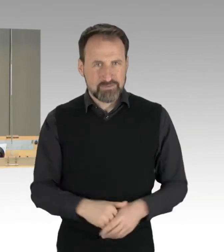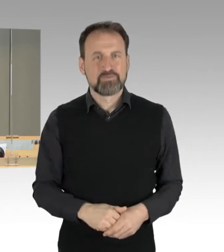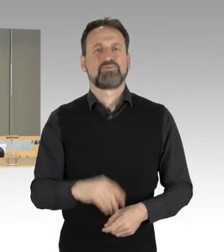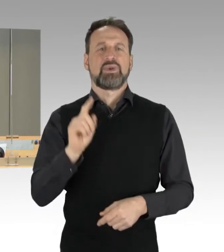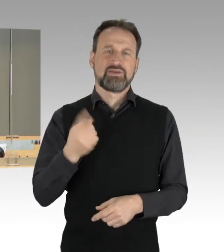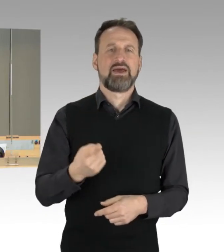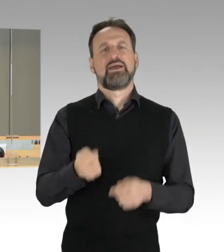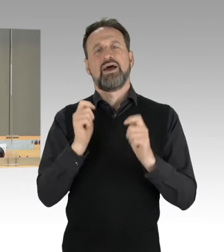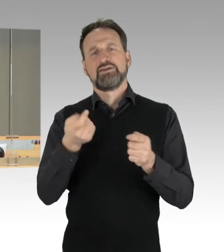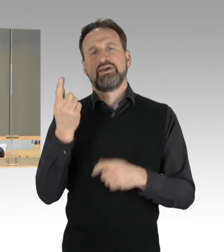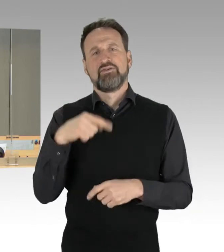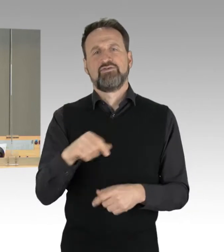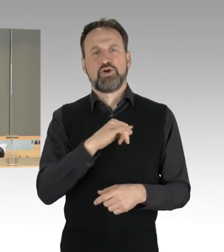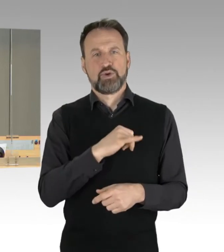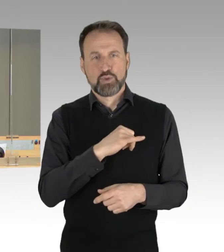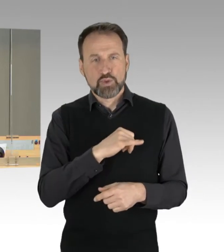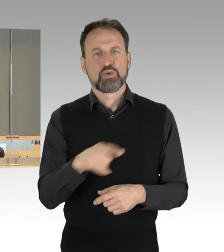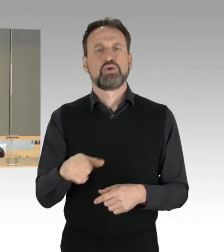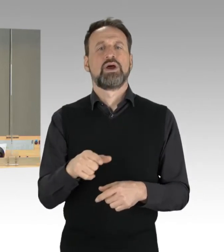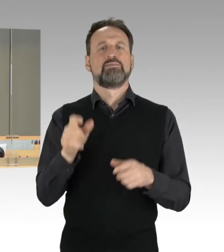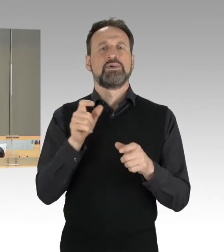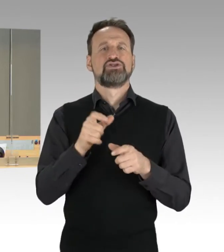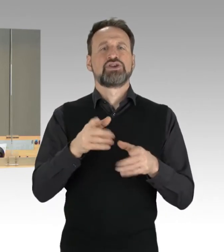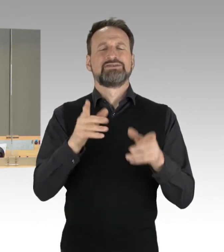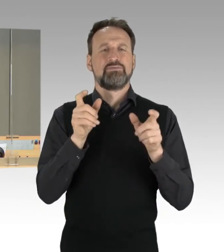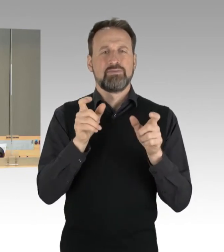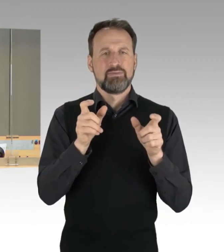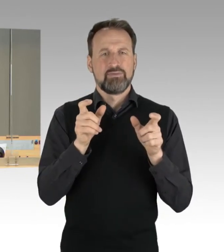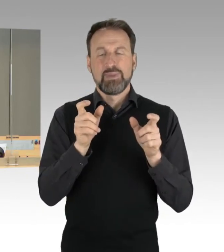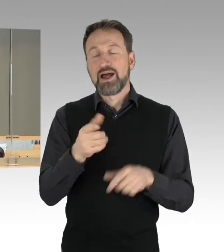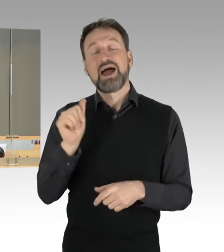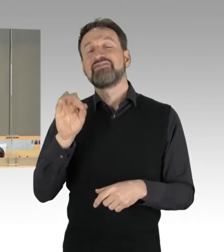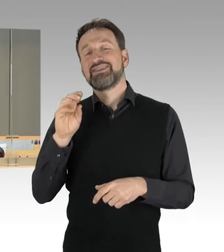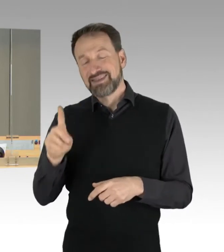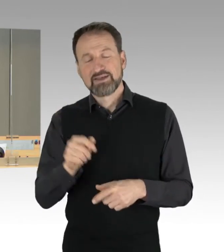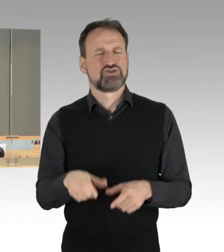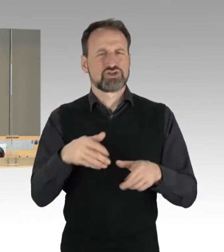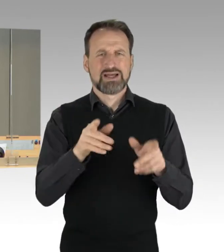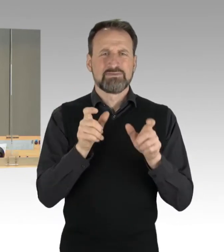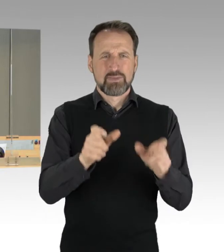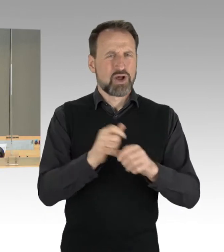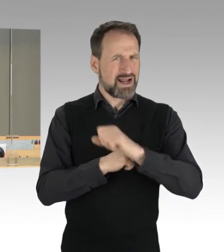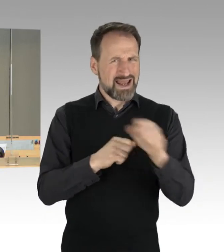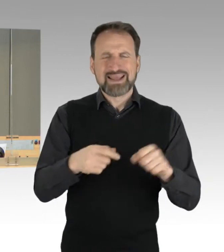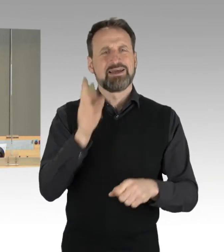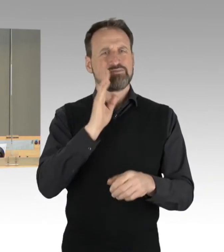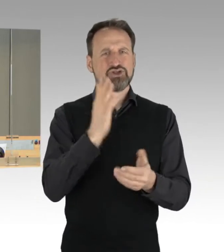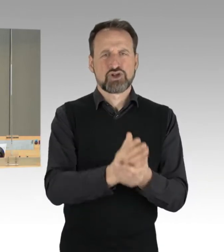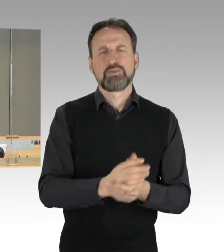Sowie wie der Antrag der Fraktion der FDP zum Thema "IT-Sicherheit ohne Update. Wie kann Berlin seine digitale Infrastruktur zukunftssicher aufstellen?"